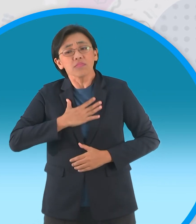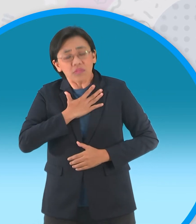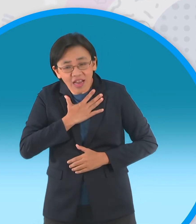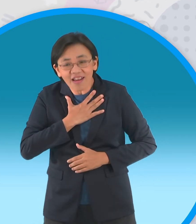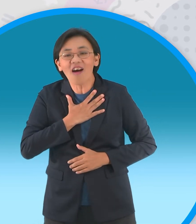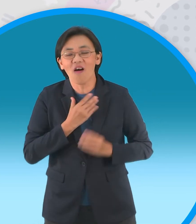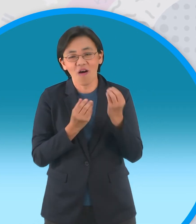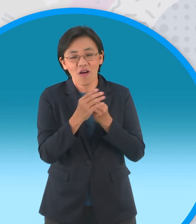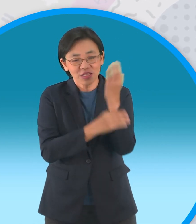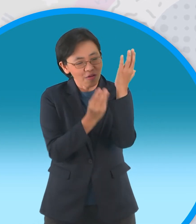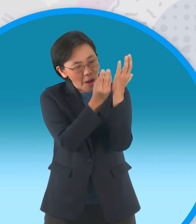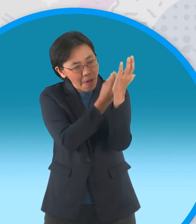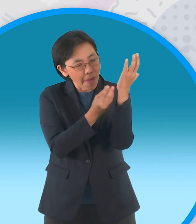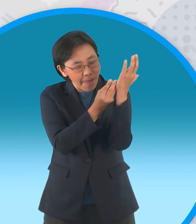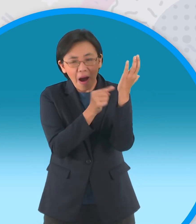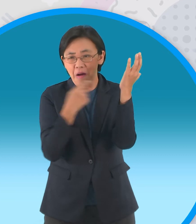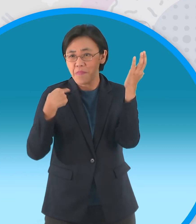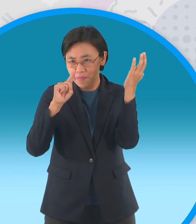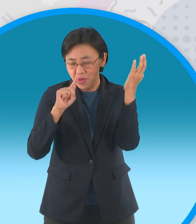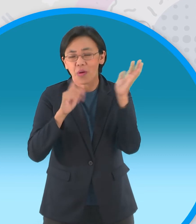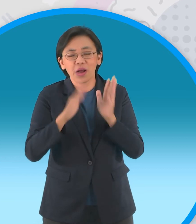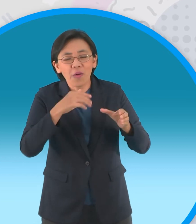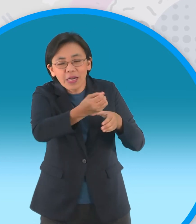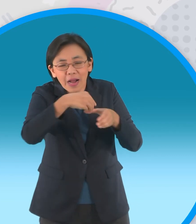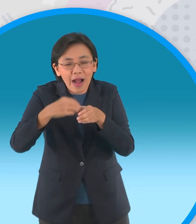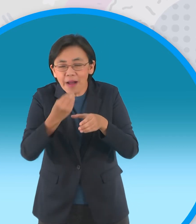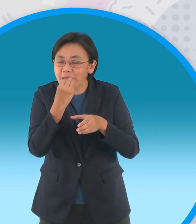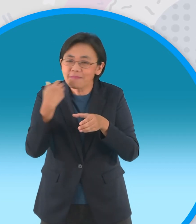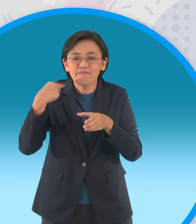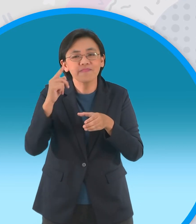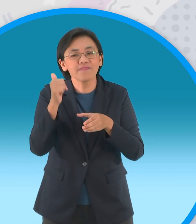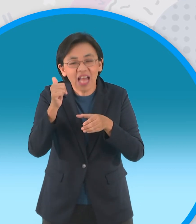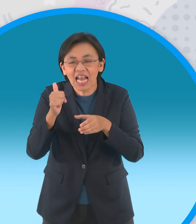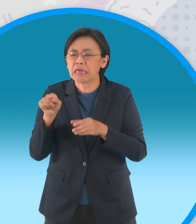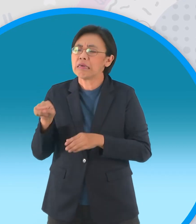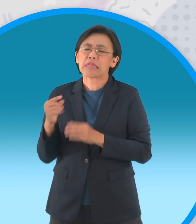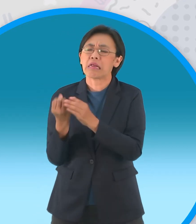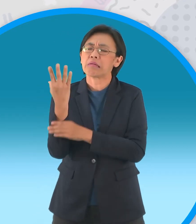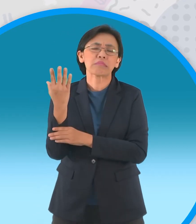ข้าภูมิใจที่ได้สร้างผลผลิตให้กับมนุษย์ ต่างกับเจ้าที่ต้องยืนต้นอย่างไรค่า